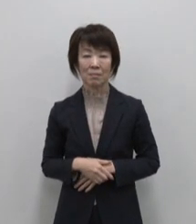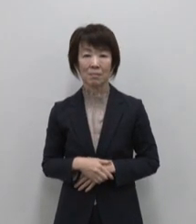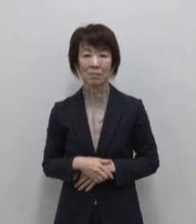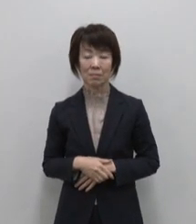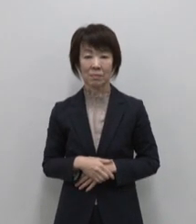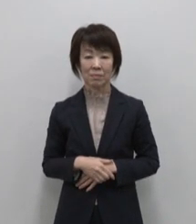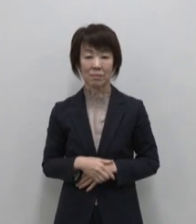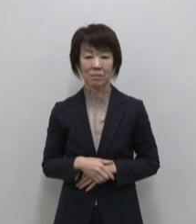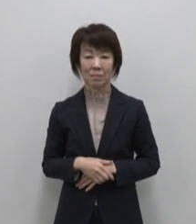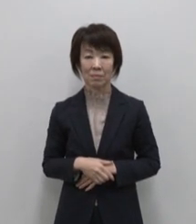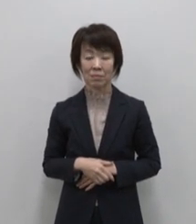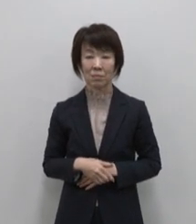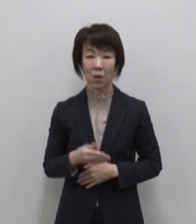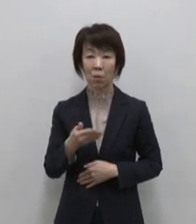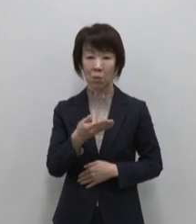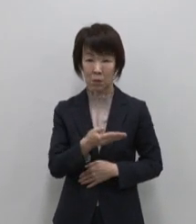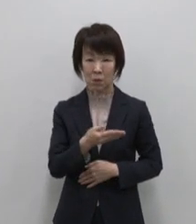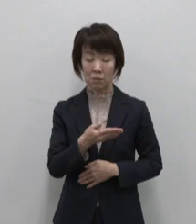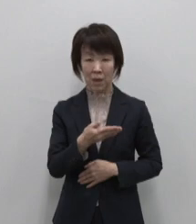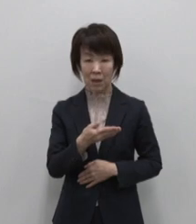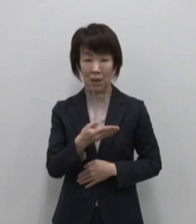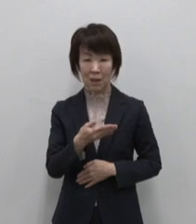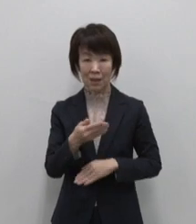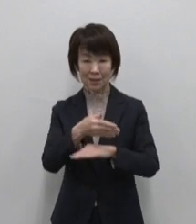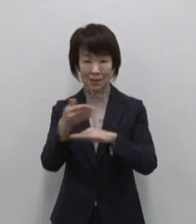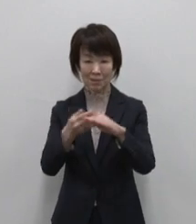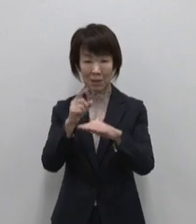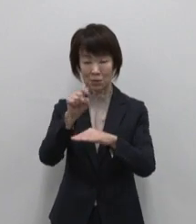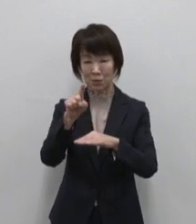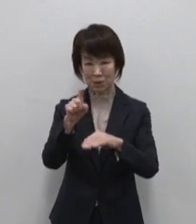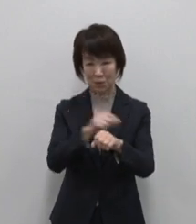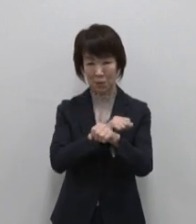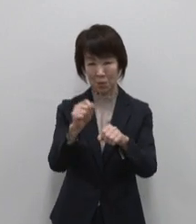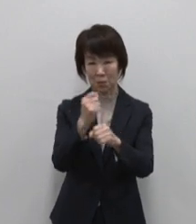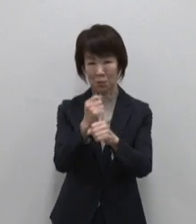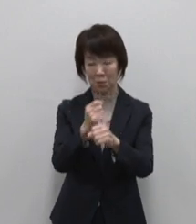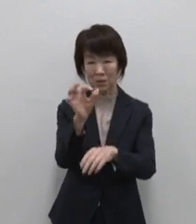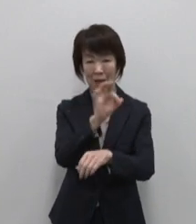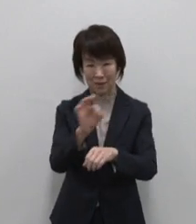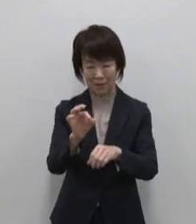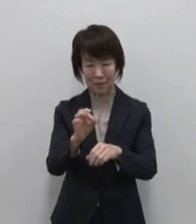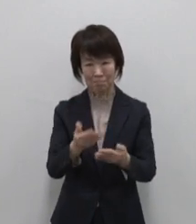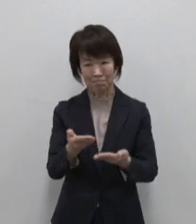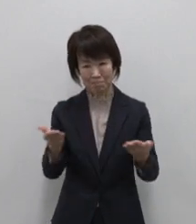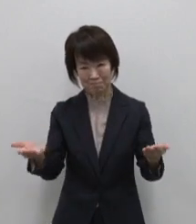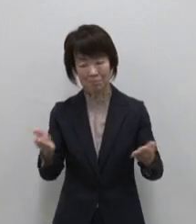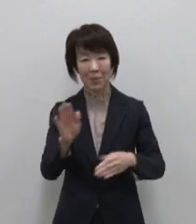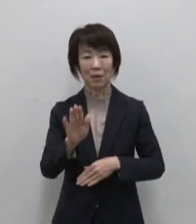そしてこちらには11の島の特産品が 常時勢ぞろい まずはこちら